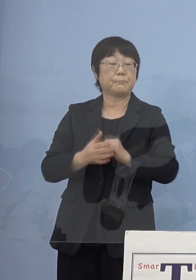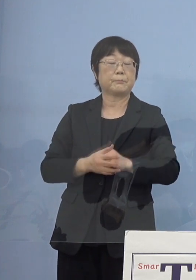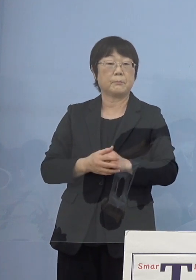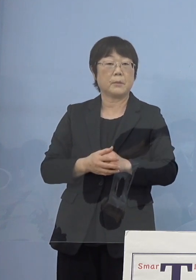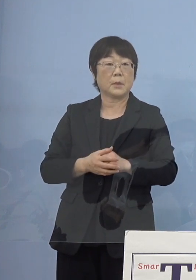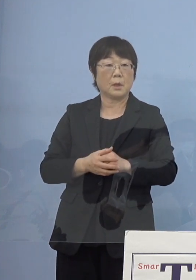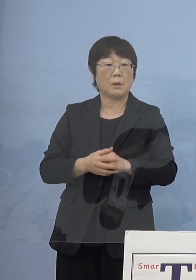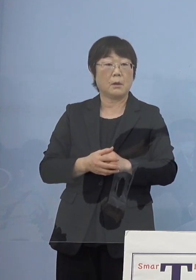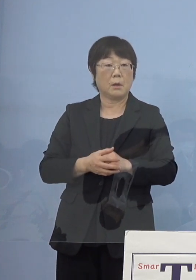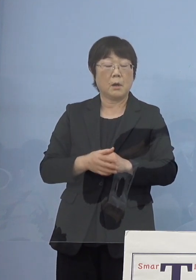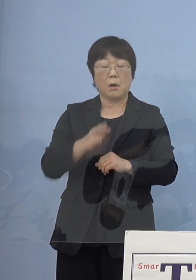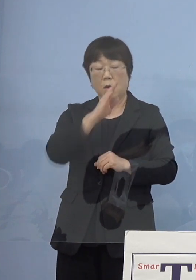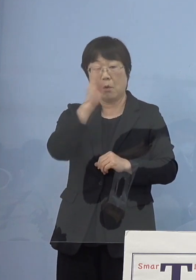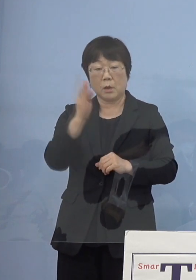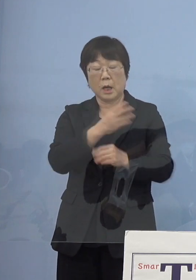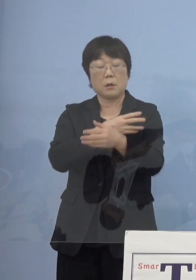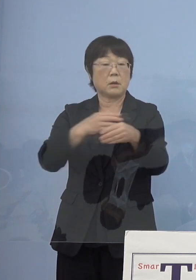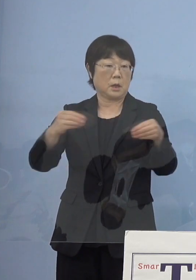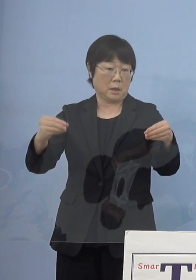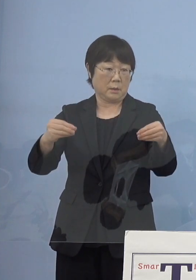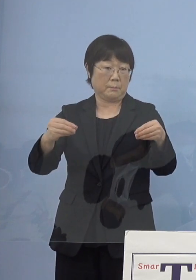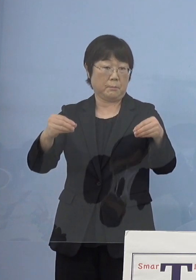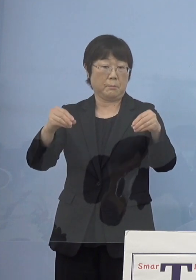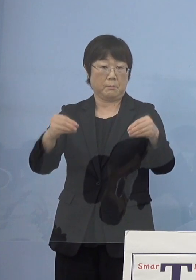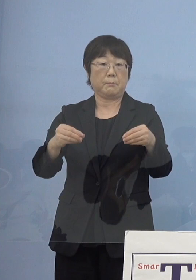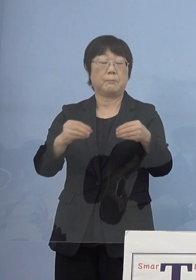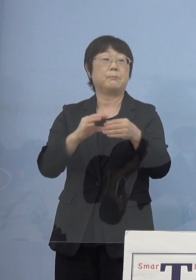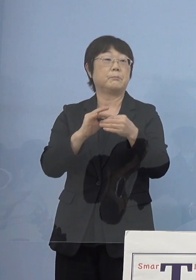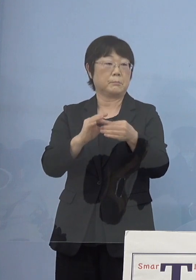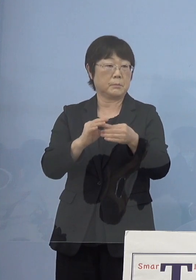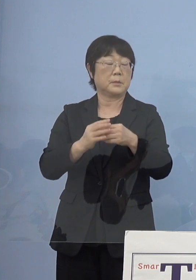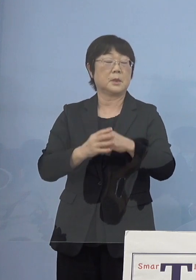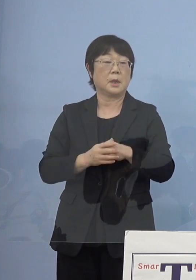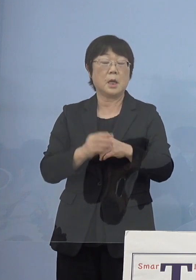包括連携協定を結んでいるというご縁で 徳島での実証